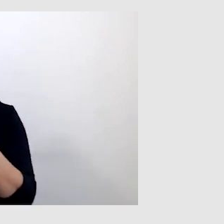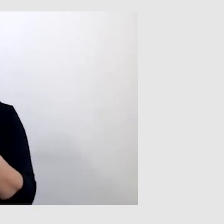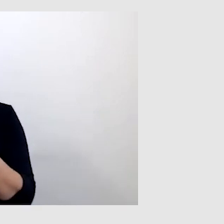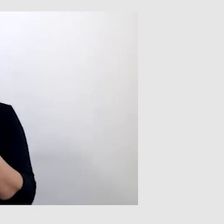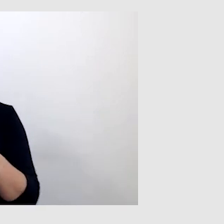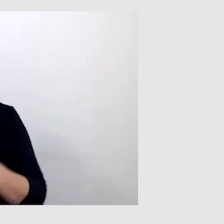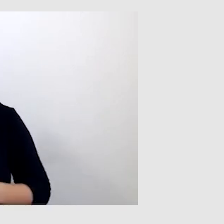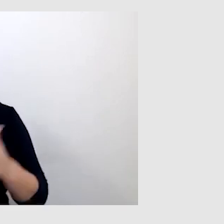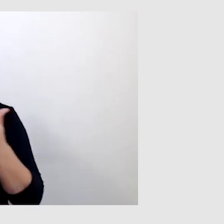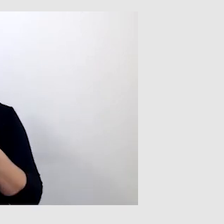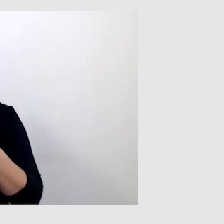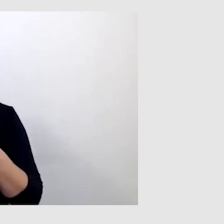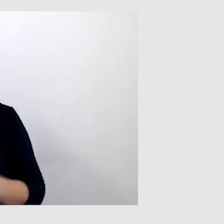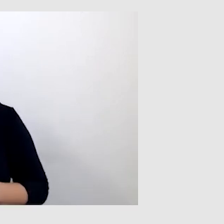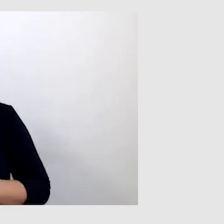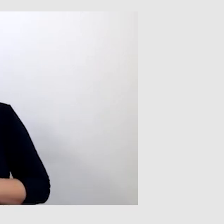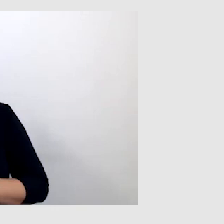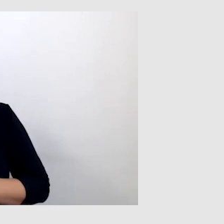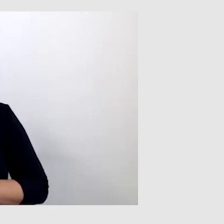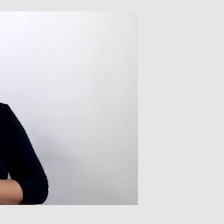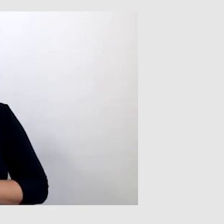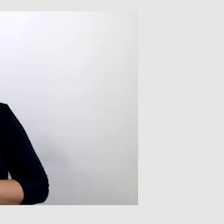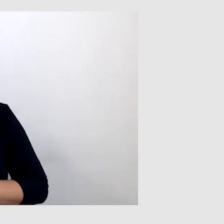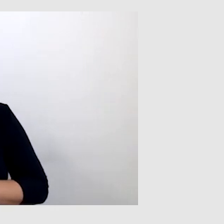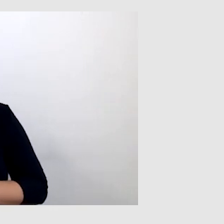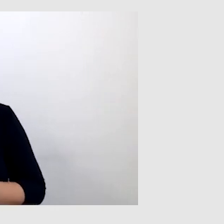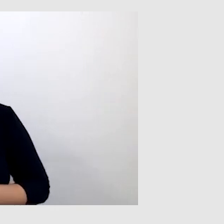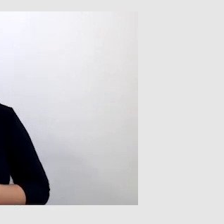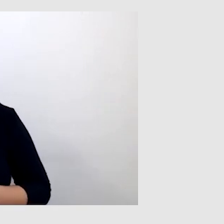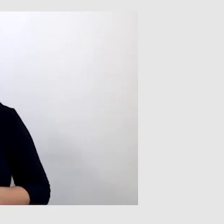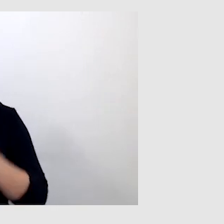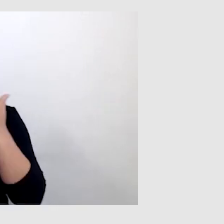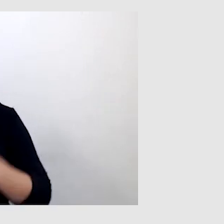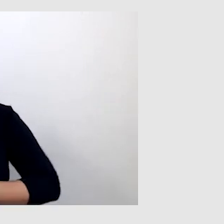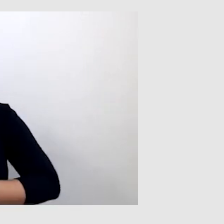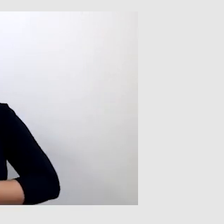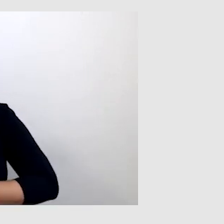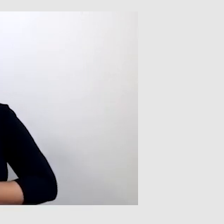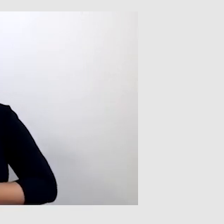Po drugie, jakość mikrofonu. Jeżeli mikrofon jest bardzo słaby,